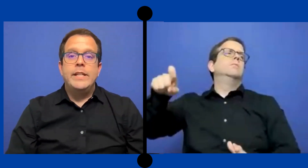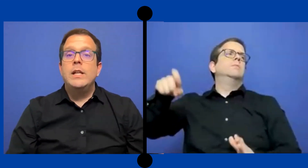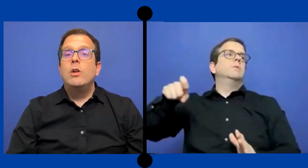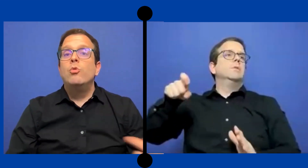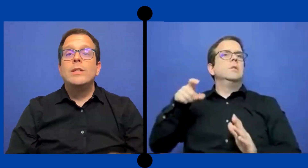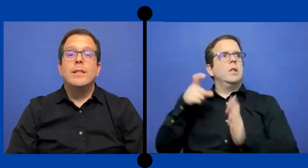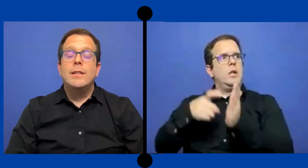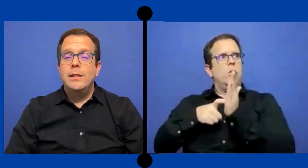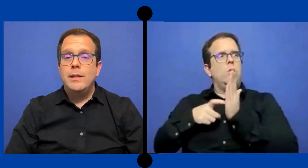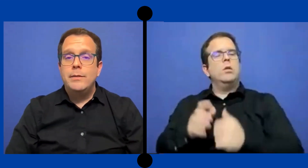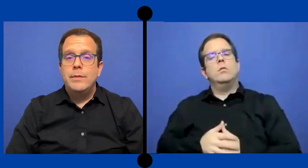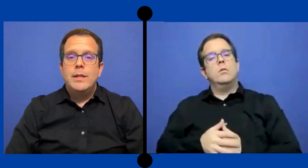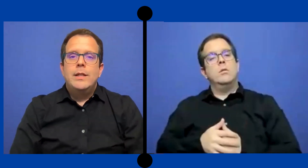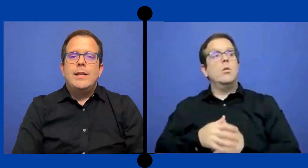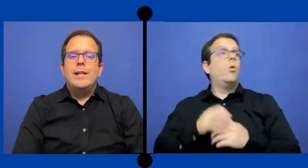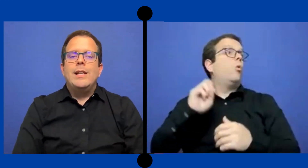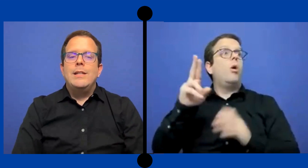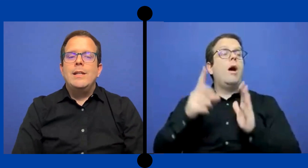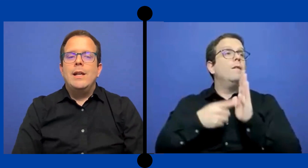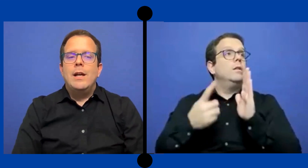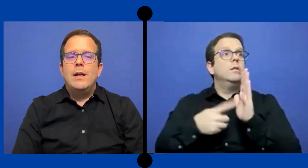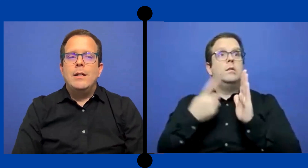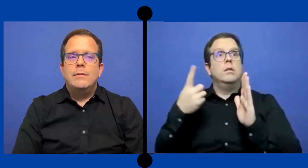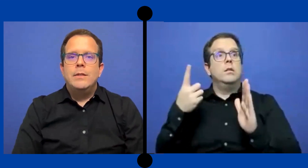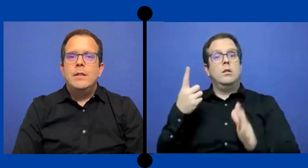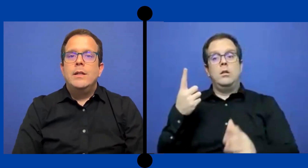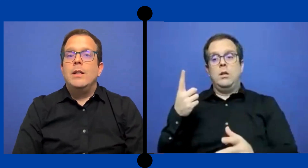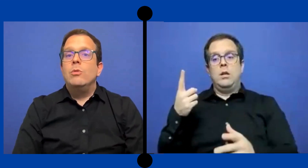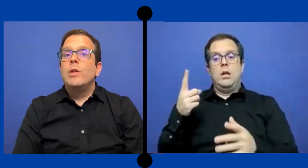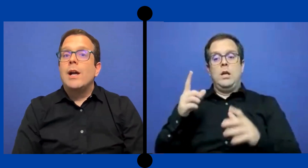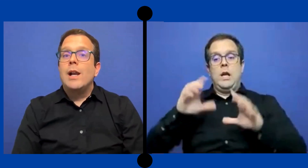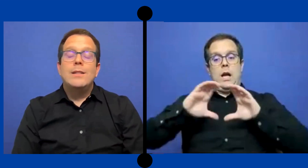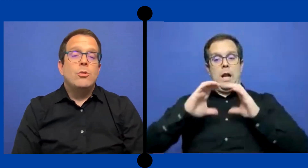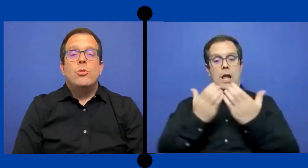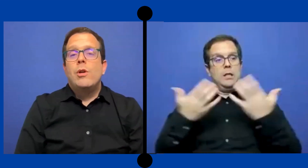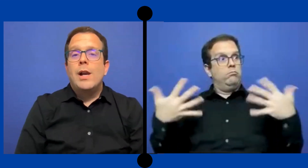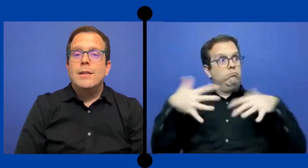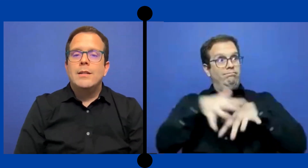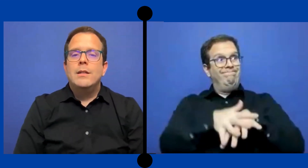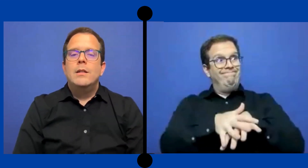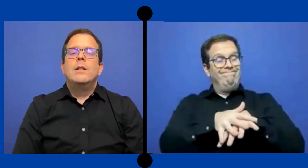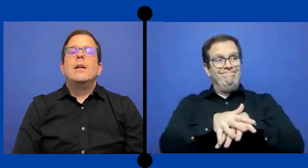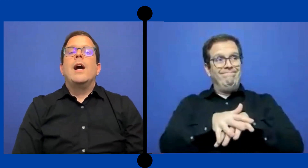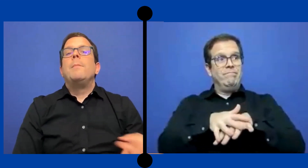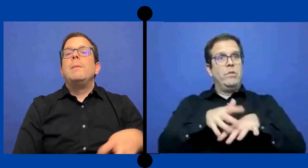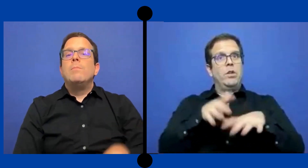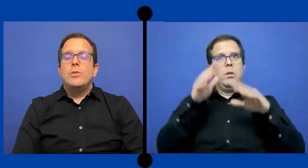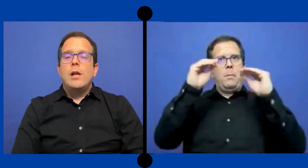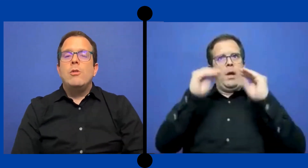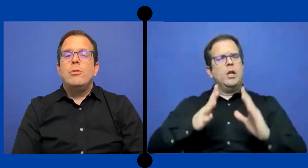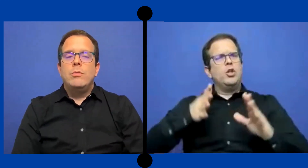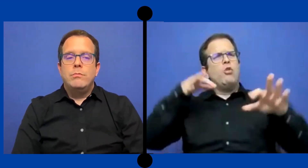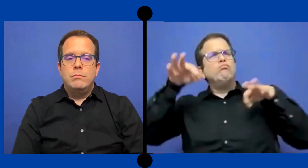tienen algún asistente. qué les llega en una clase o dos clases al mismo salón donde está la ...